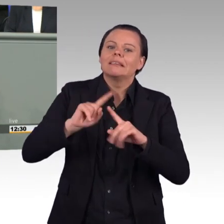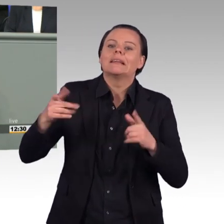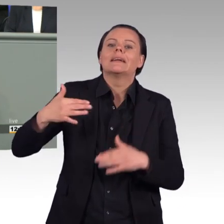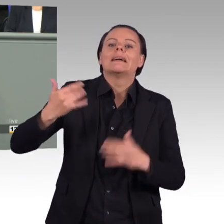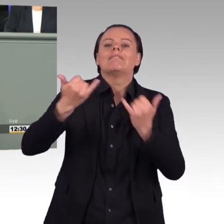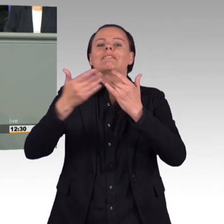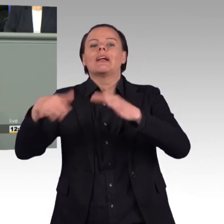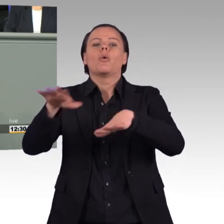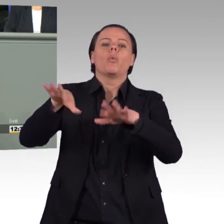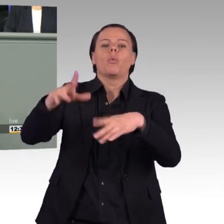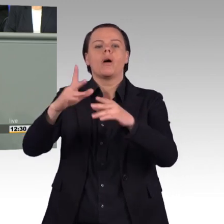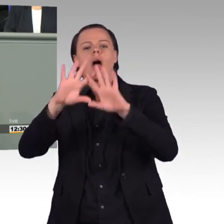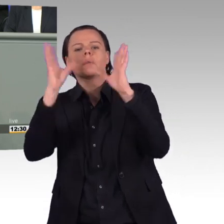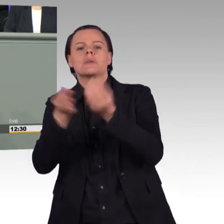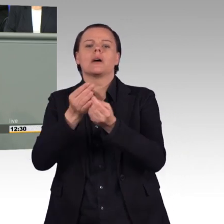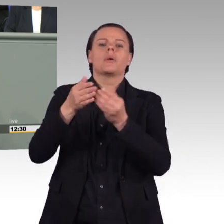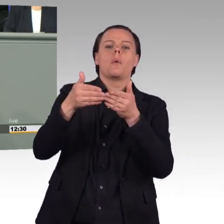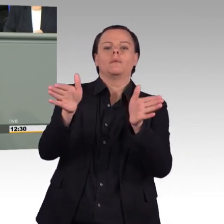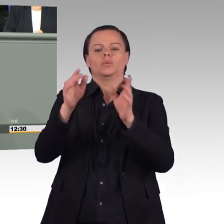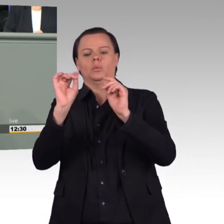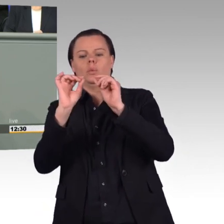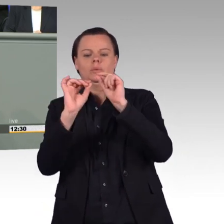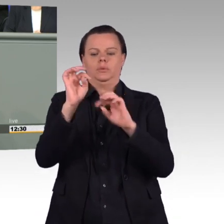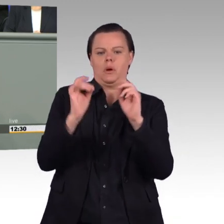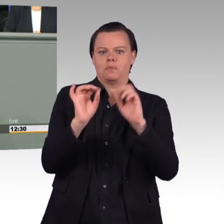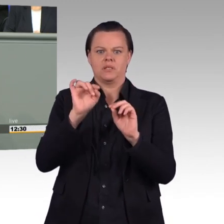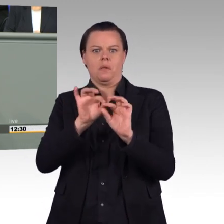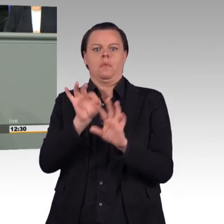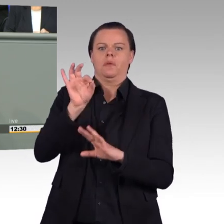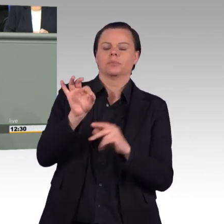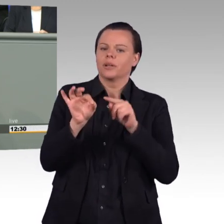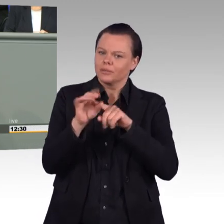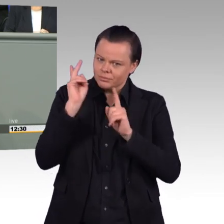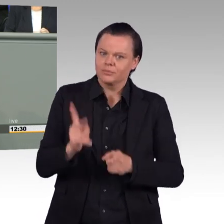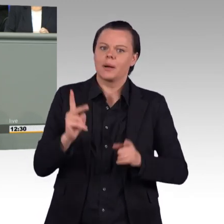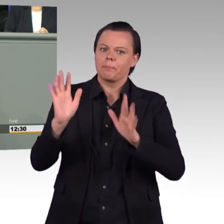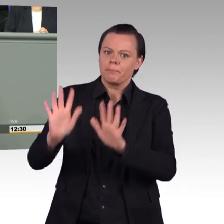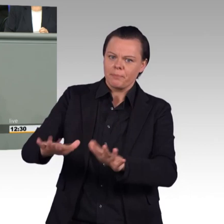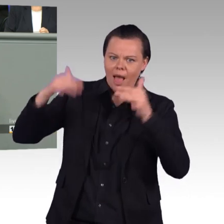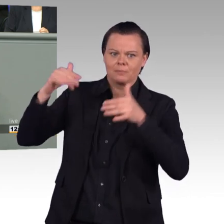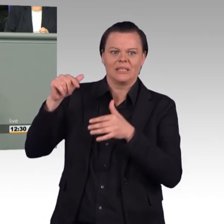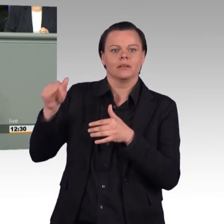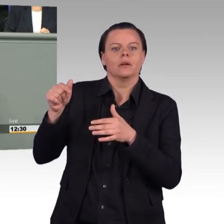Wir werden in den parlamentarischen Beratungen sehr genau darauf achten, wie man mit dieser Formulierung umgeht und dass man sie so präzisiert,